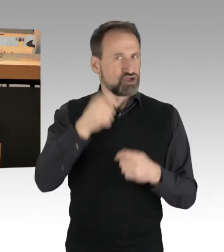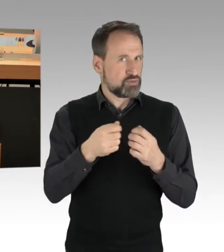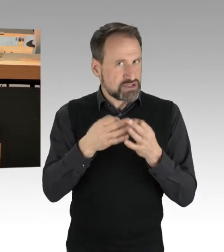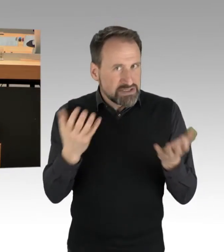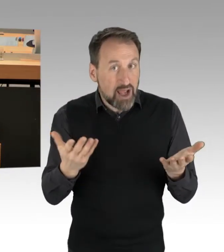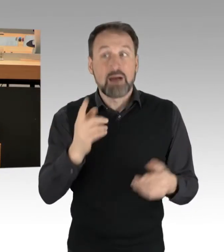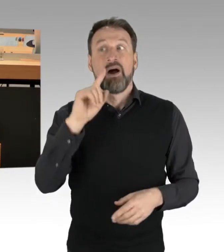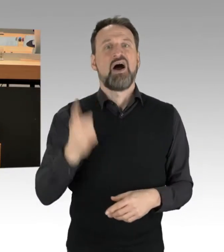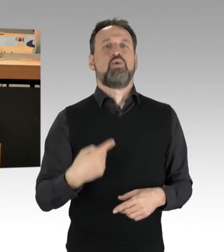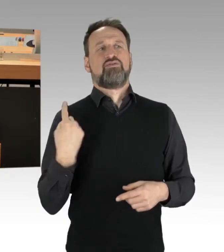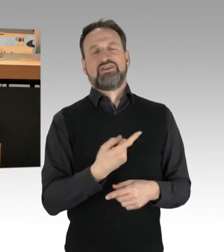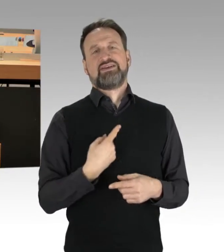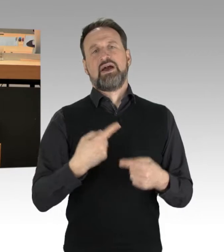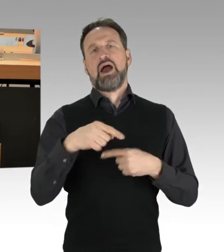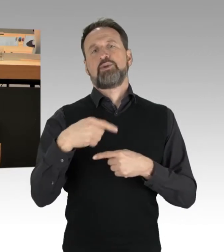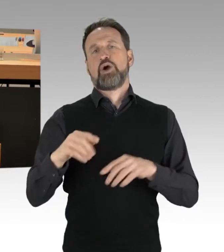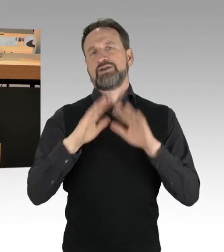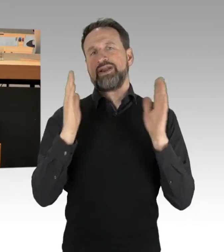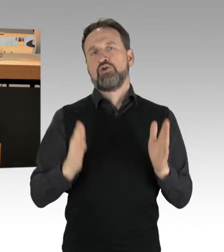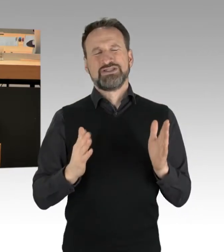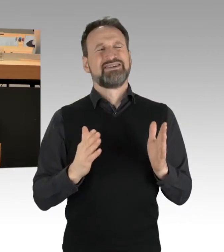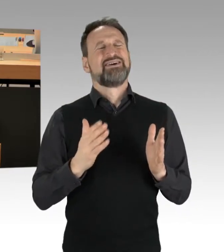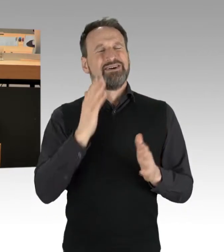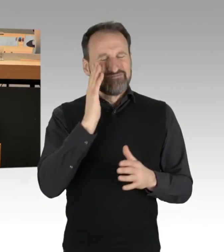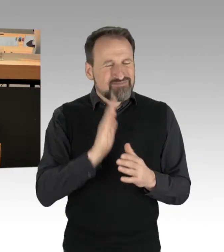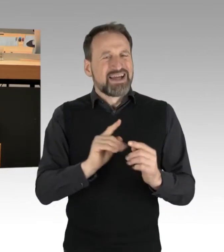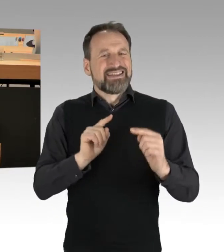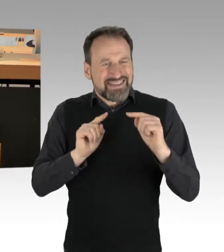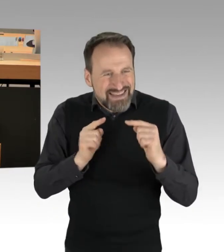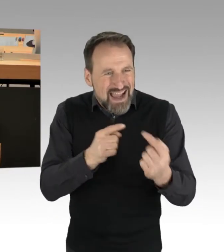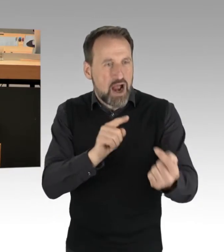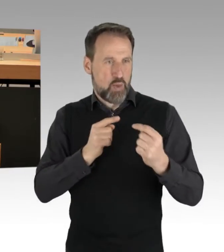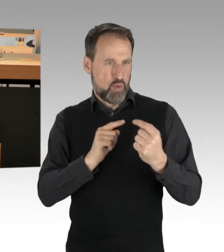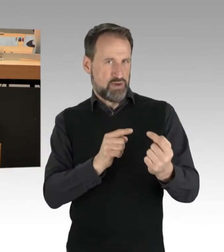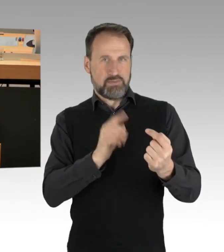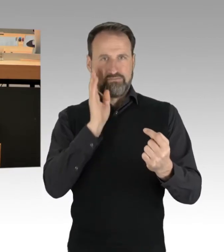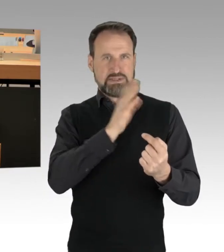dass wir aufhören, Dritte im Grunde genommen hier in Generalhaftung zu nehmen,